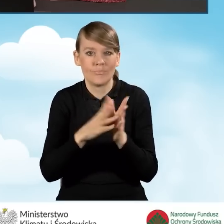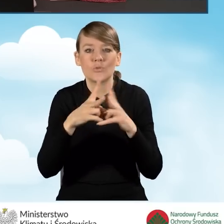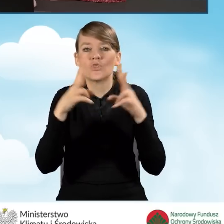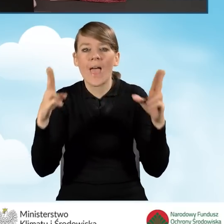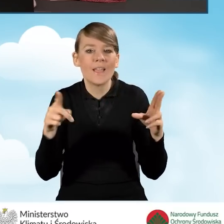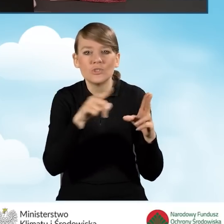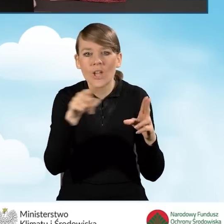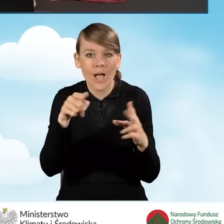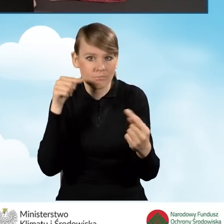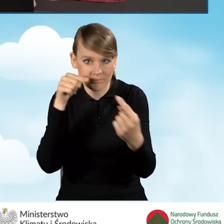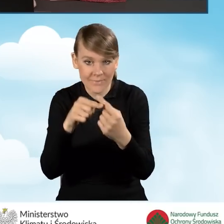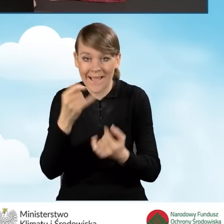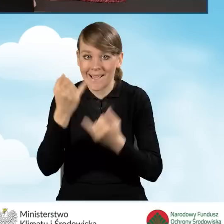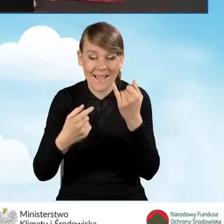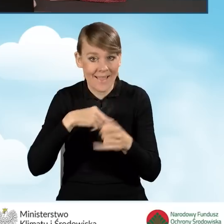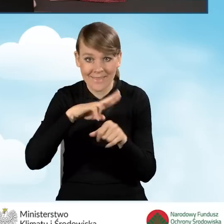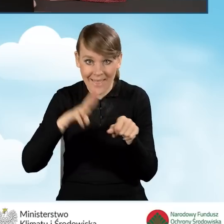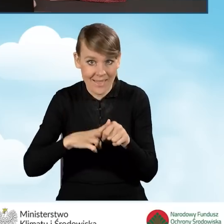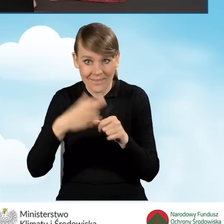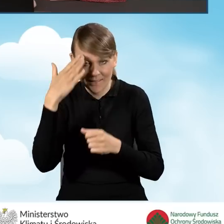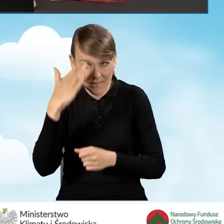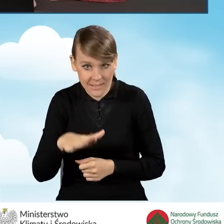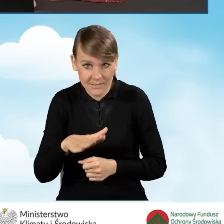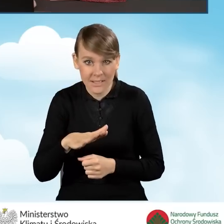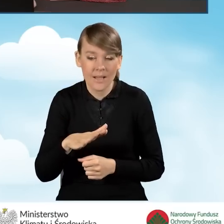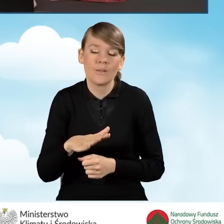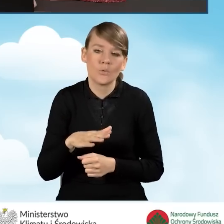Natomiast jeżeli tej daty też nie znamy, to mniej więcej